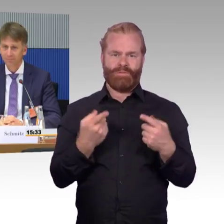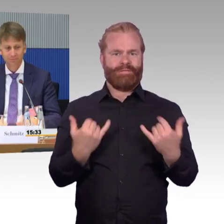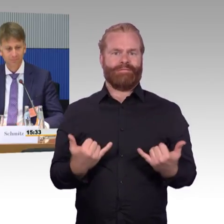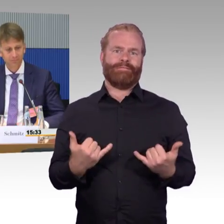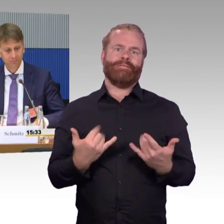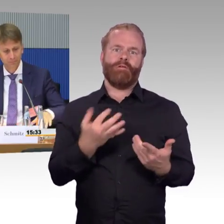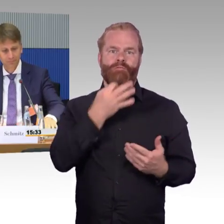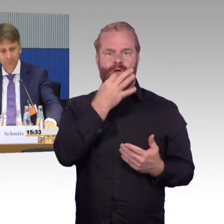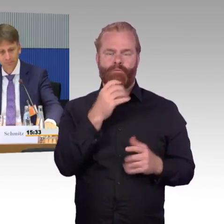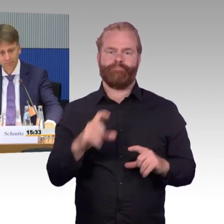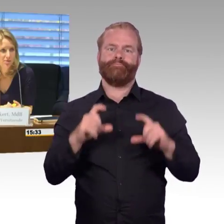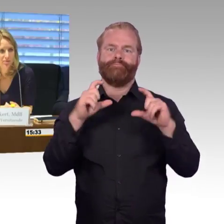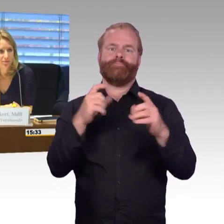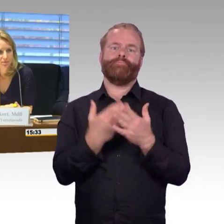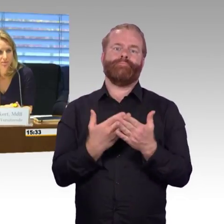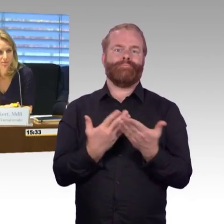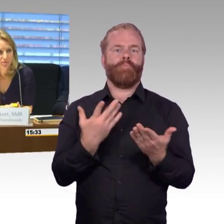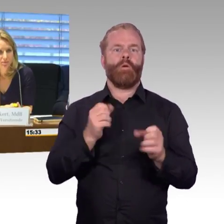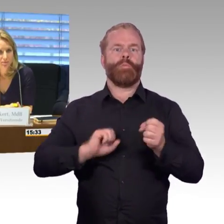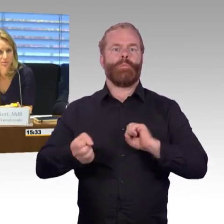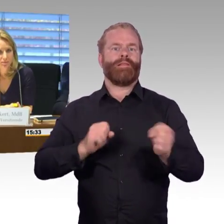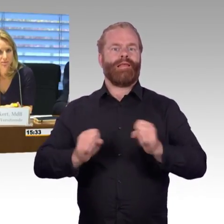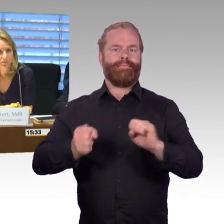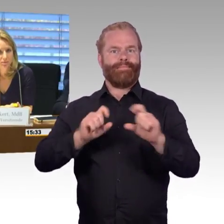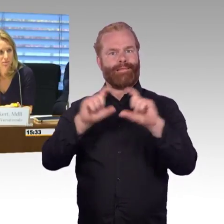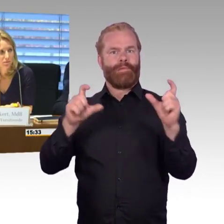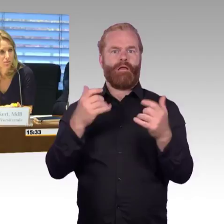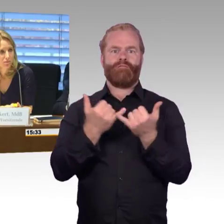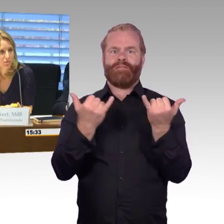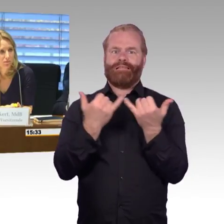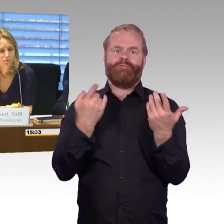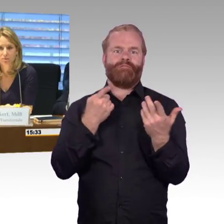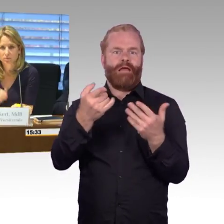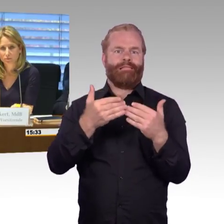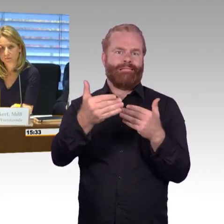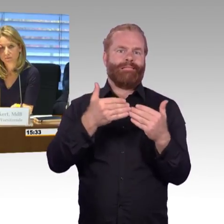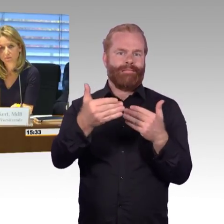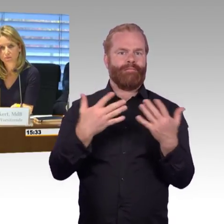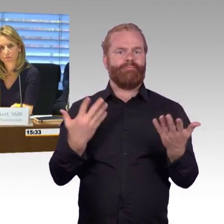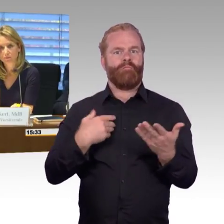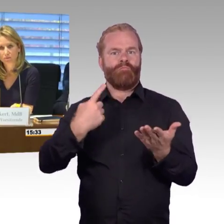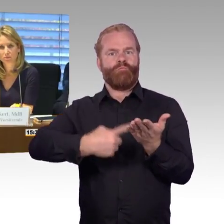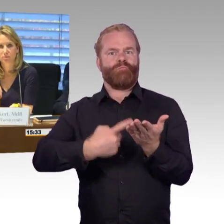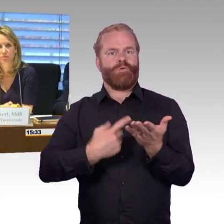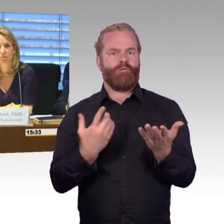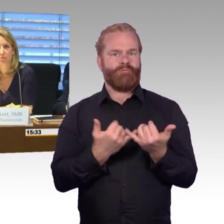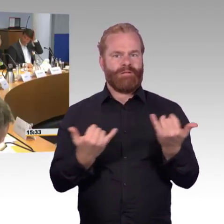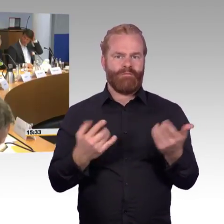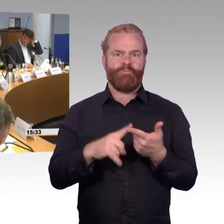Dankeschön. (Rednerwechsel) Ja, vielen Dank. Herr Schwarz. (Rednerwechsel) Ja, die erste Frage, die an mich gestellt war, war nochmal die Frage an Flixtrain und von Ihnen,